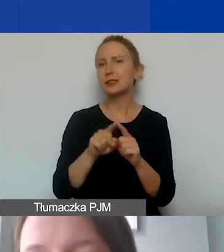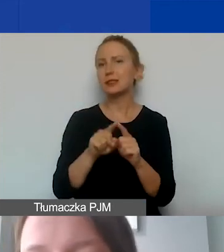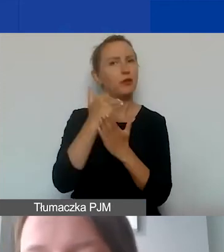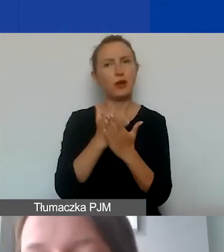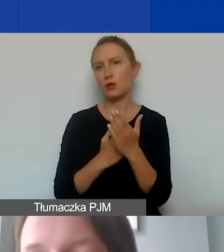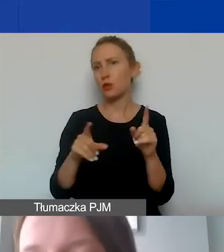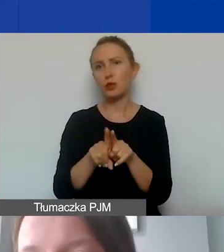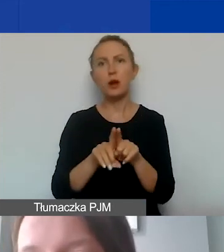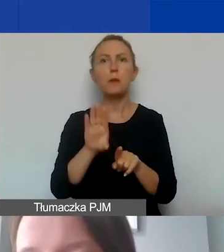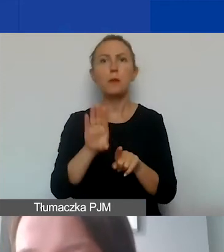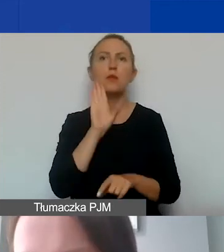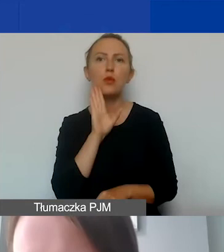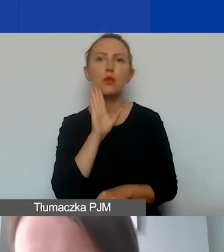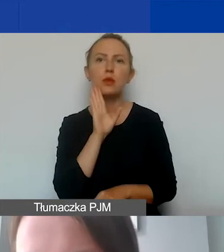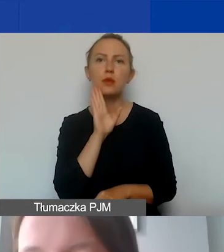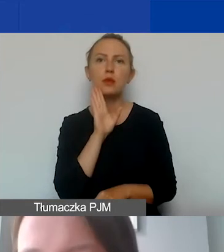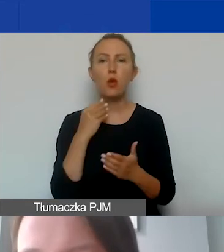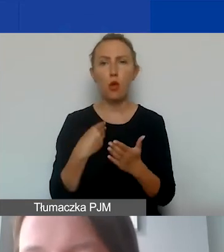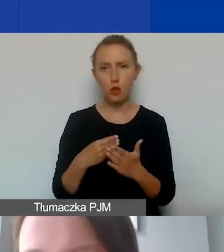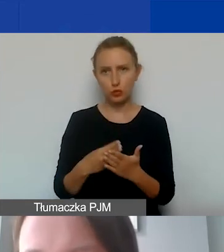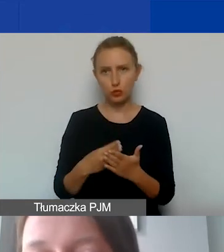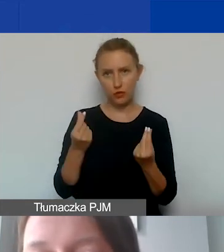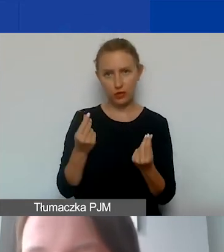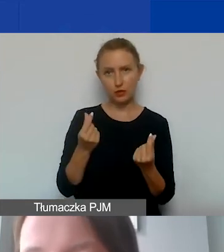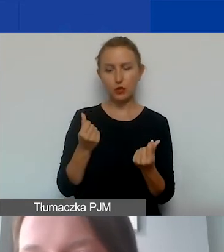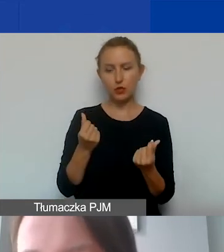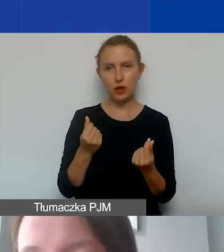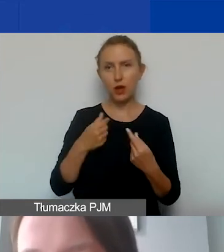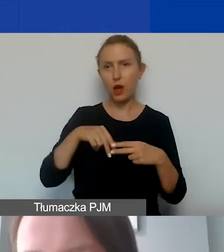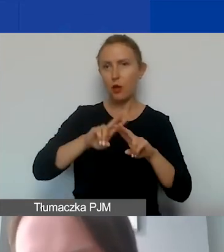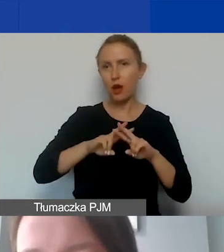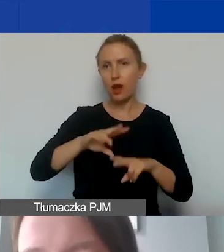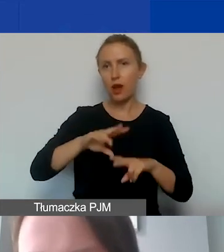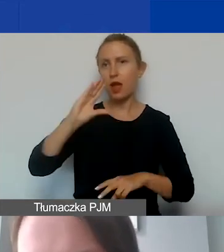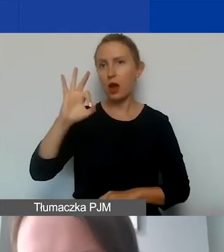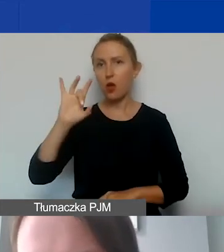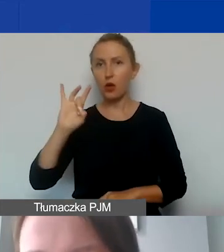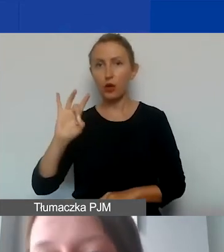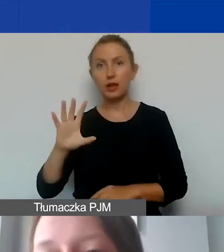jak koszty finansowane z funduszy EOG, czyli z grantu.